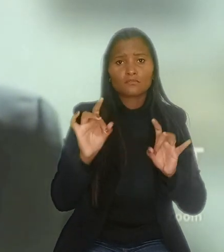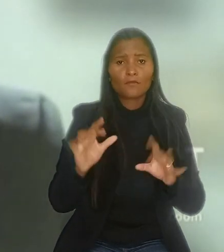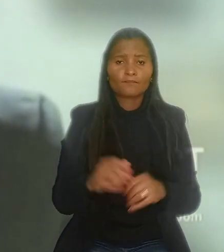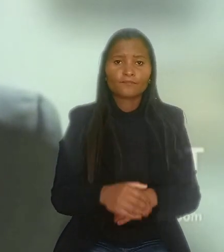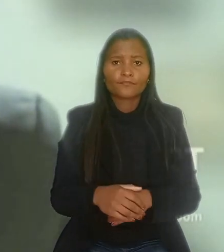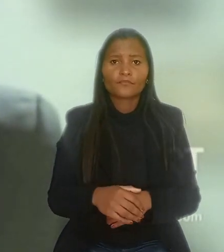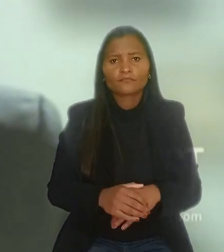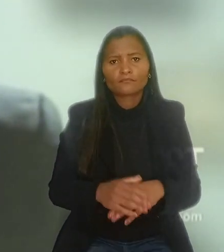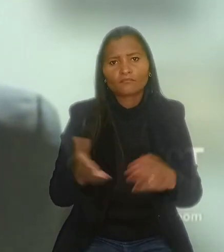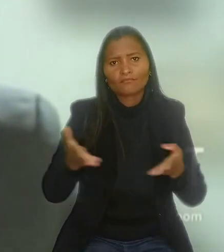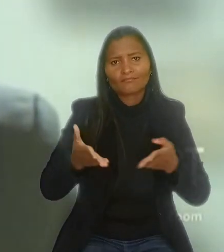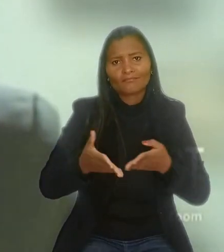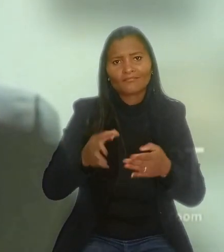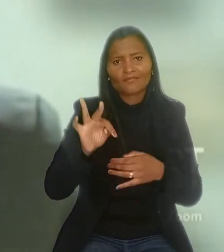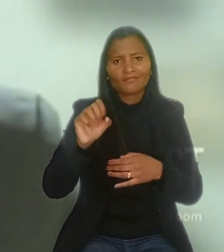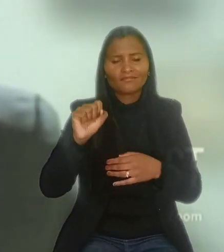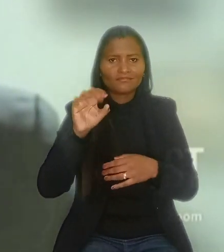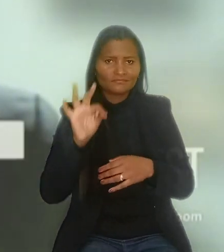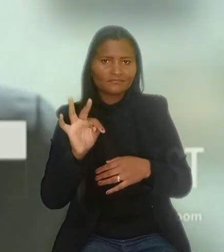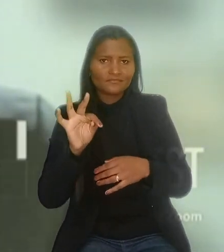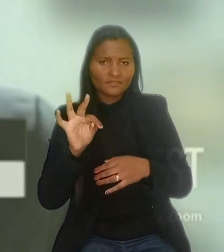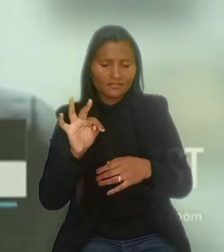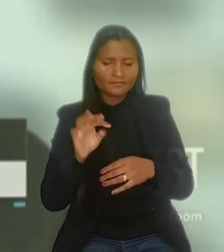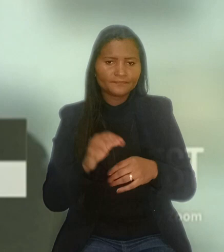"A atual interativa e notória jurisprudência deste Tribunal Superior,